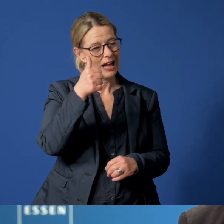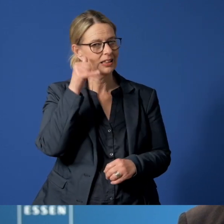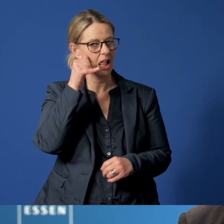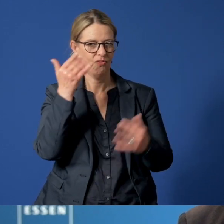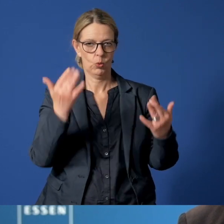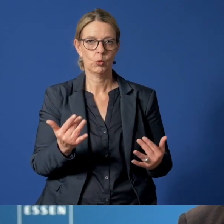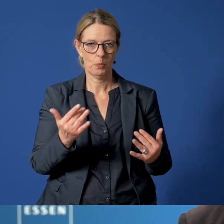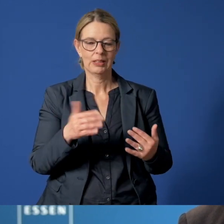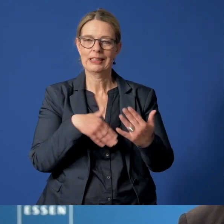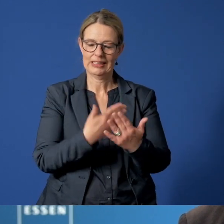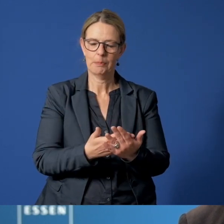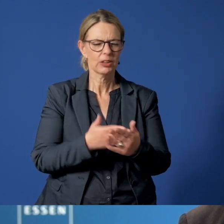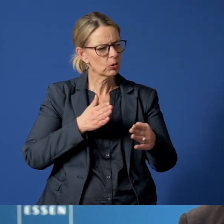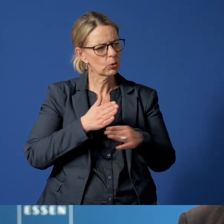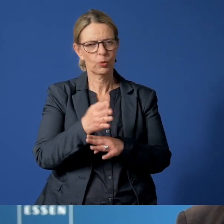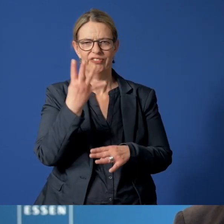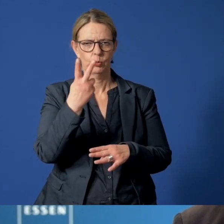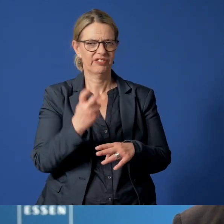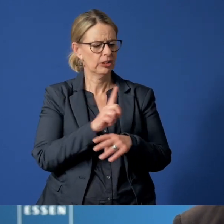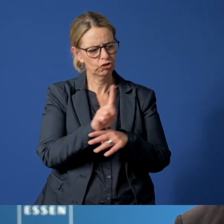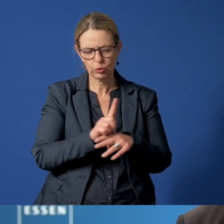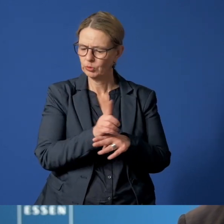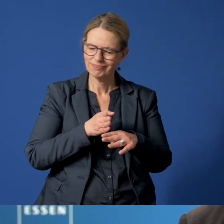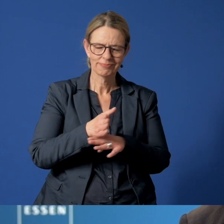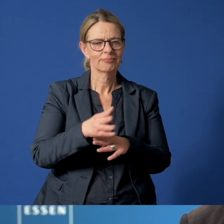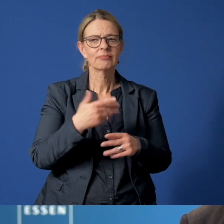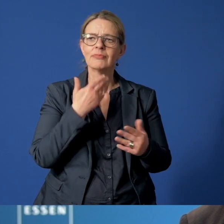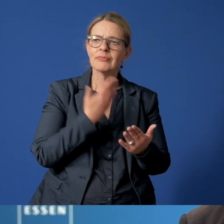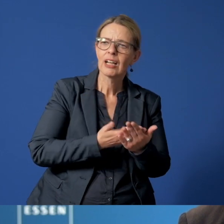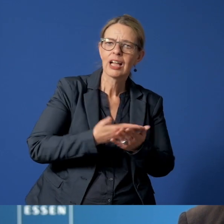unter der sie rund um die Uhr Rat, Hilfe und Schutz bekommen können.